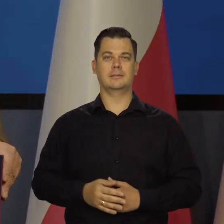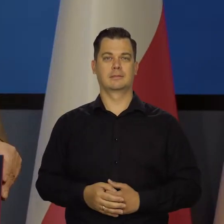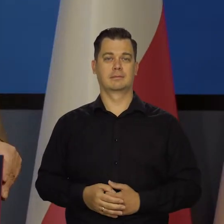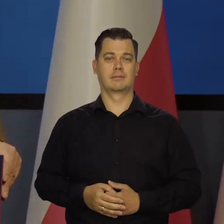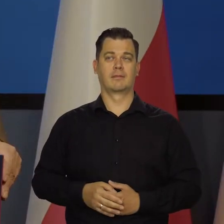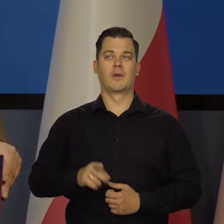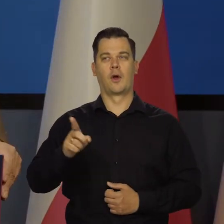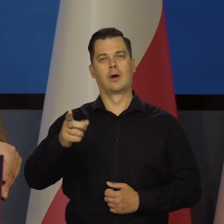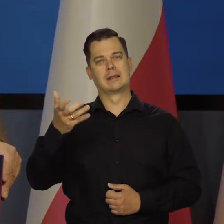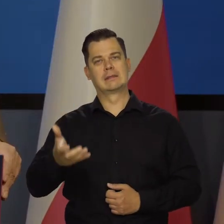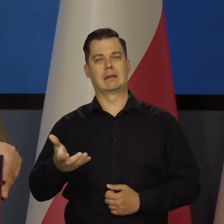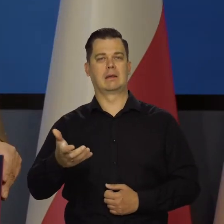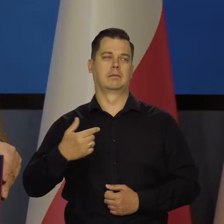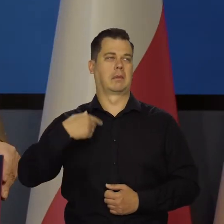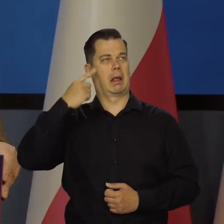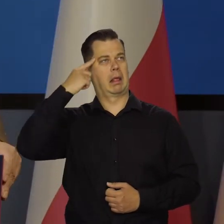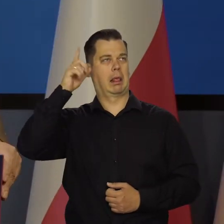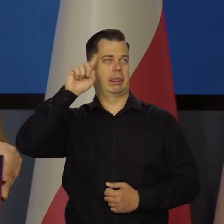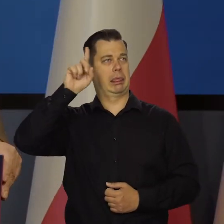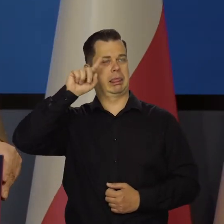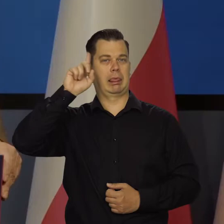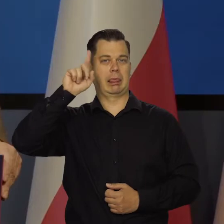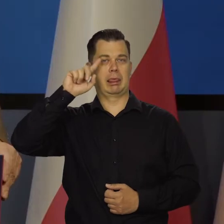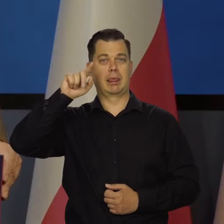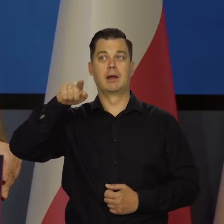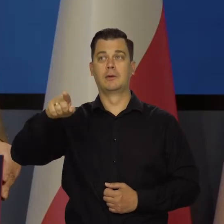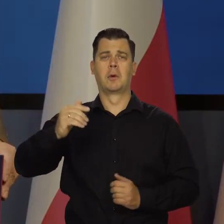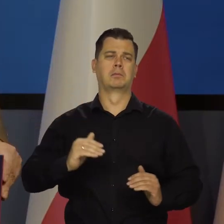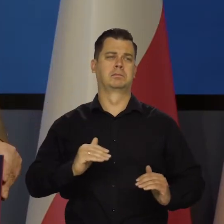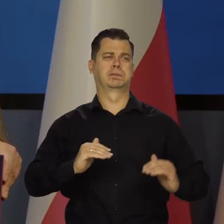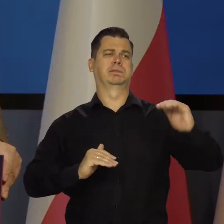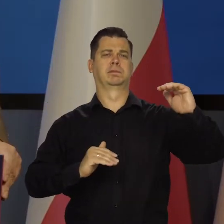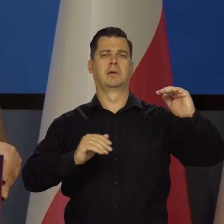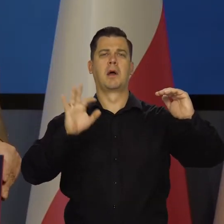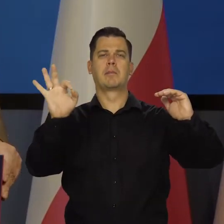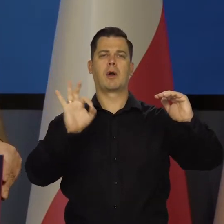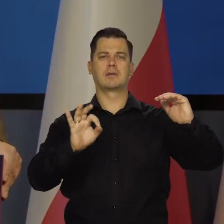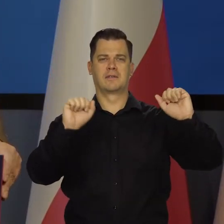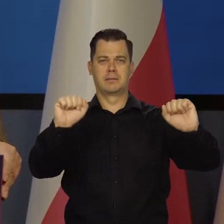Którzy oczywiście beztrosko by w tej chwili zrobili takie stopy procentowe. Tak, by zacieśnili